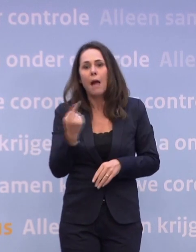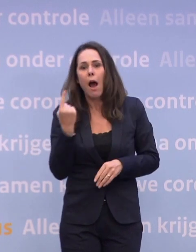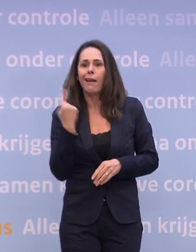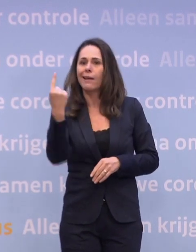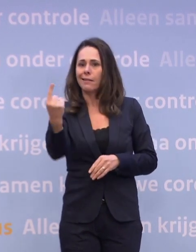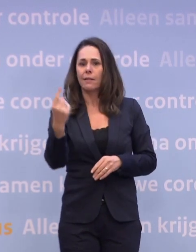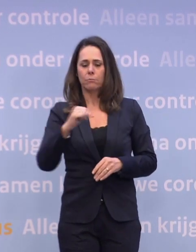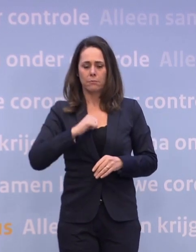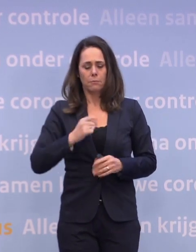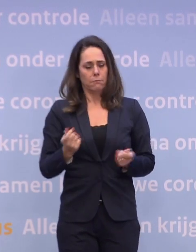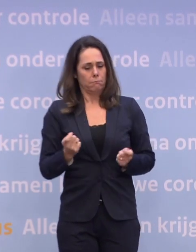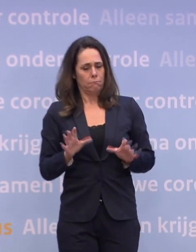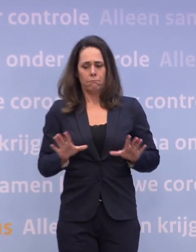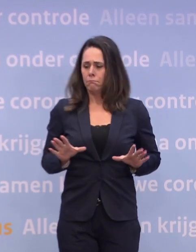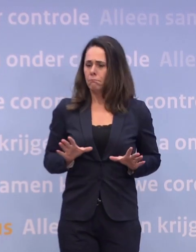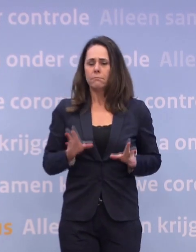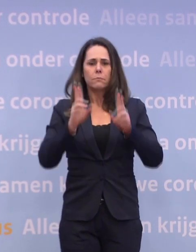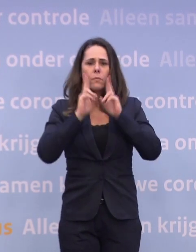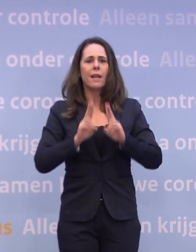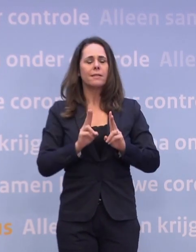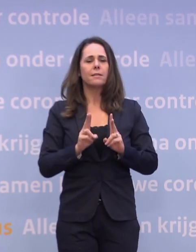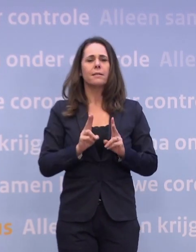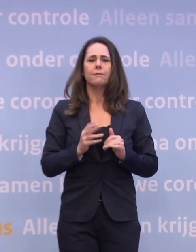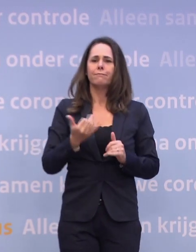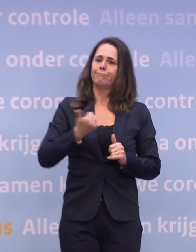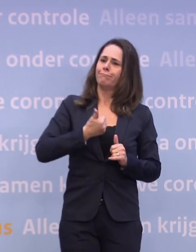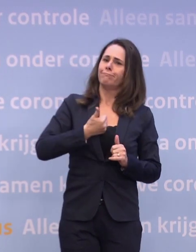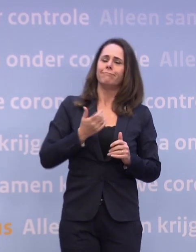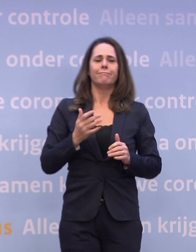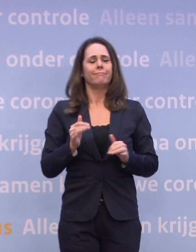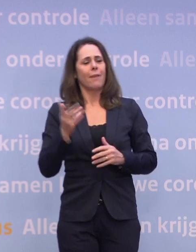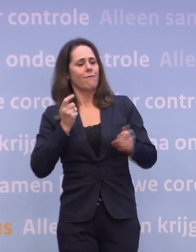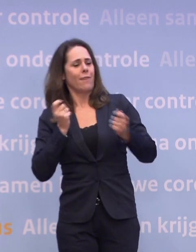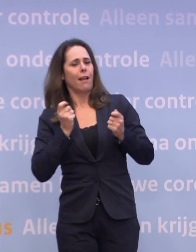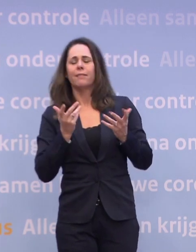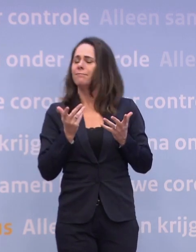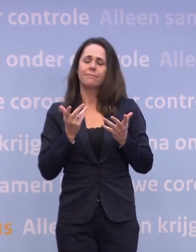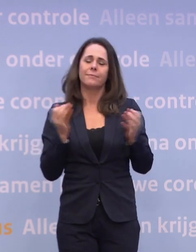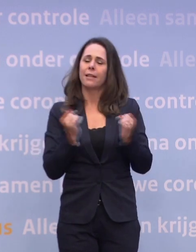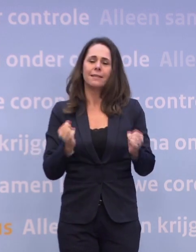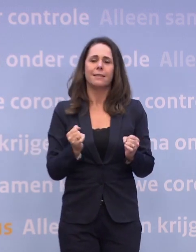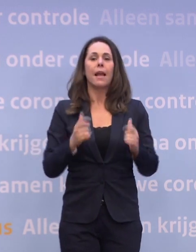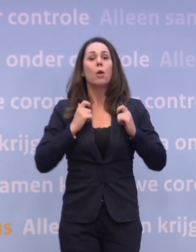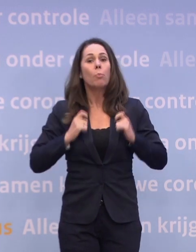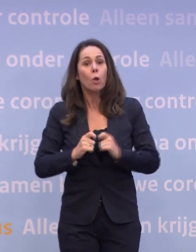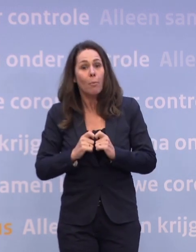...en je neemt jezelf in acht en dat funshoppen... ...ja, dat moeten we gewoon niet hebben. En de burgemeesters zijn als eerste aan zet om die drukte te voorkomen.